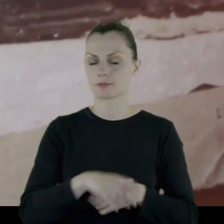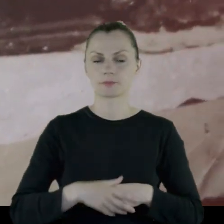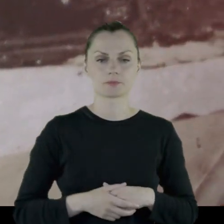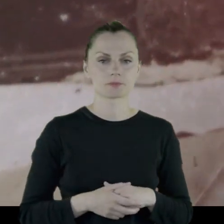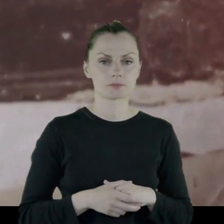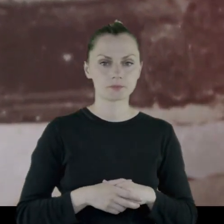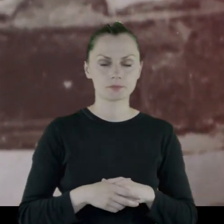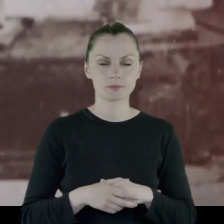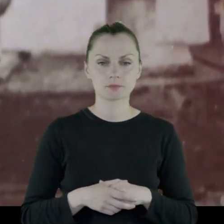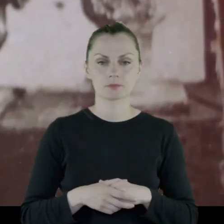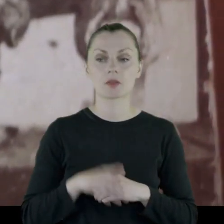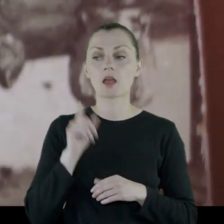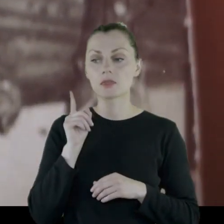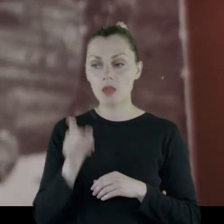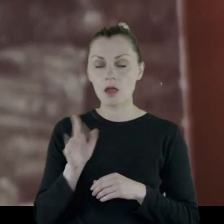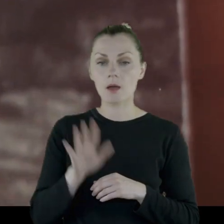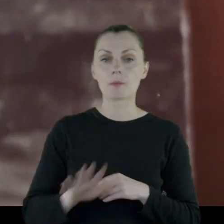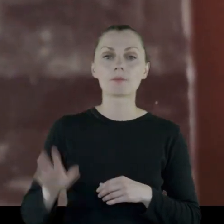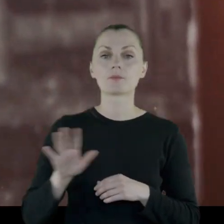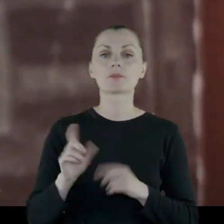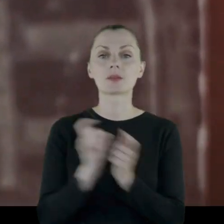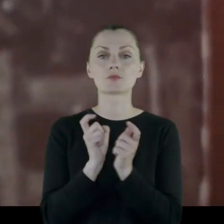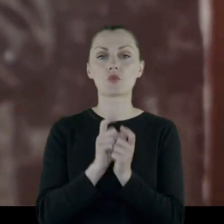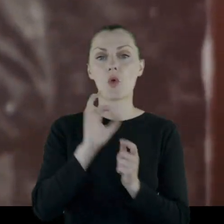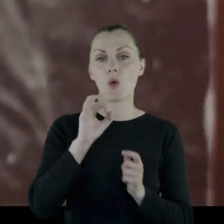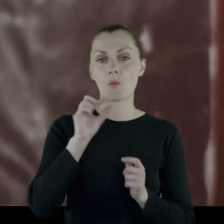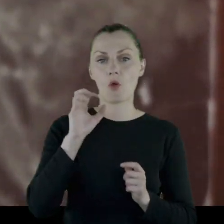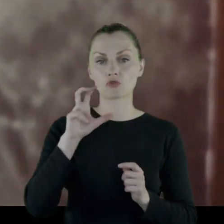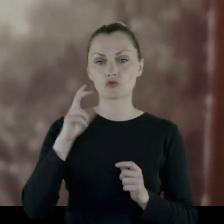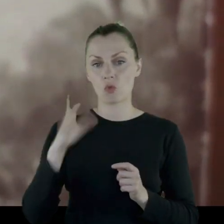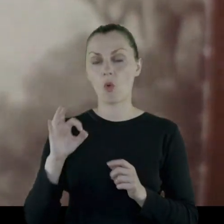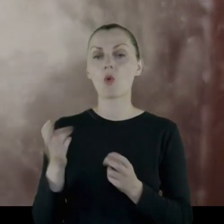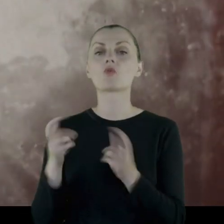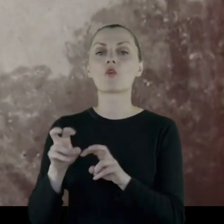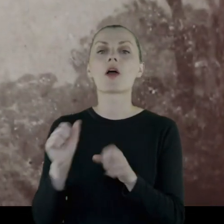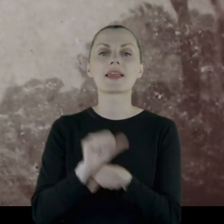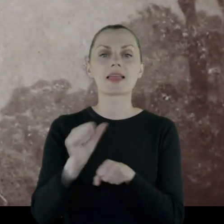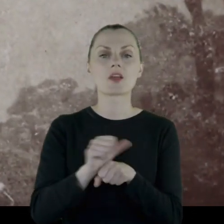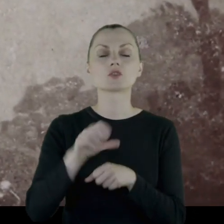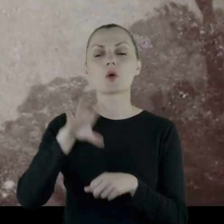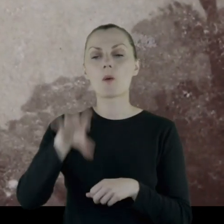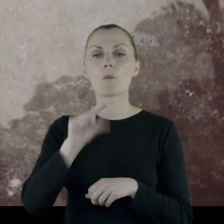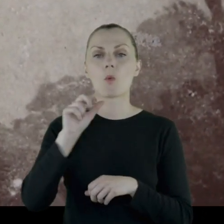i tam w okolicach Opoczna jest tworzony 11. Pułk Ułanów.